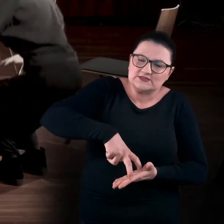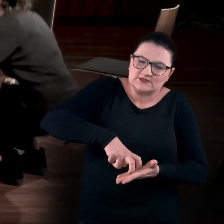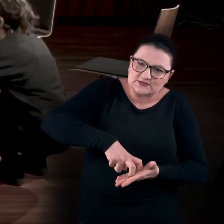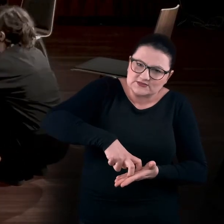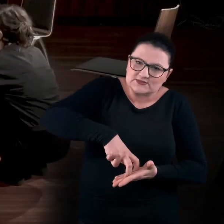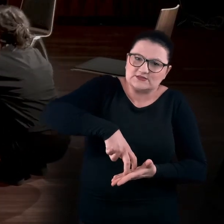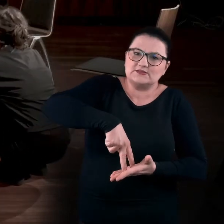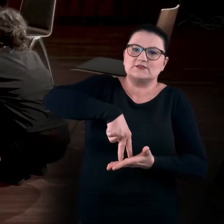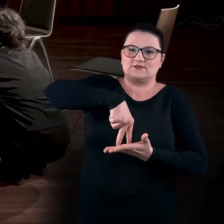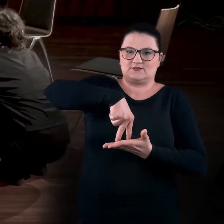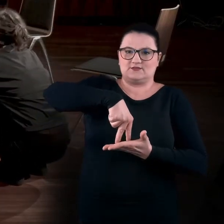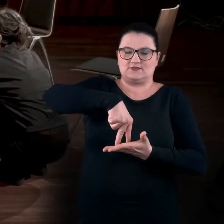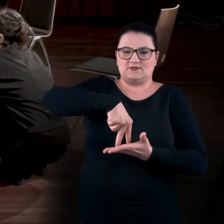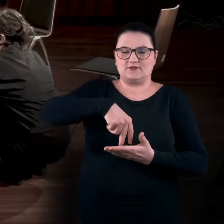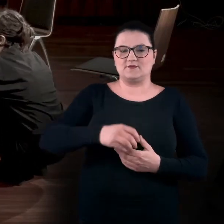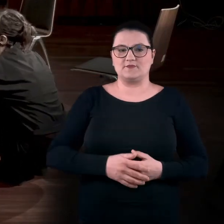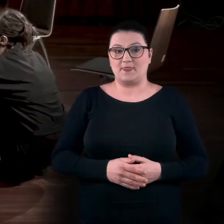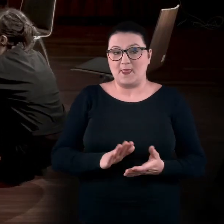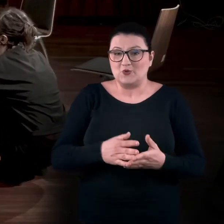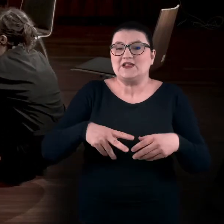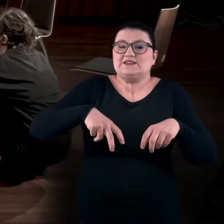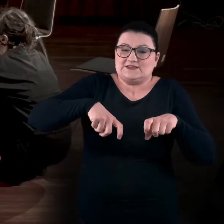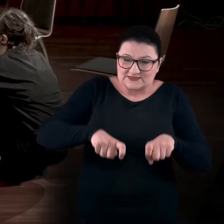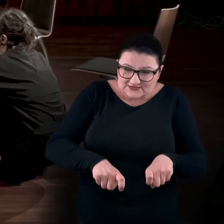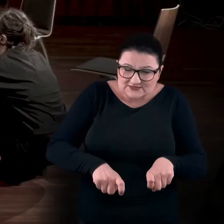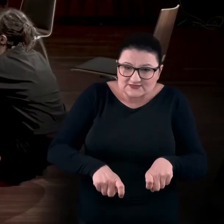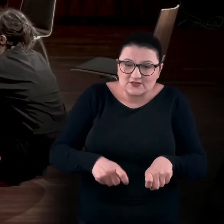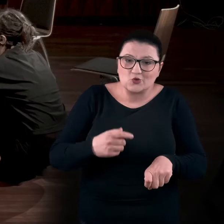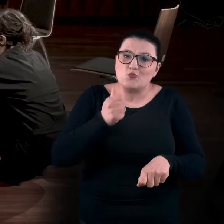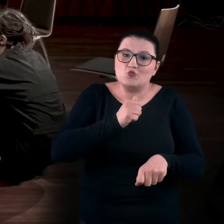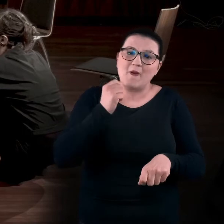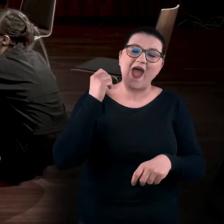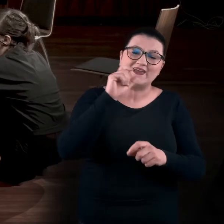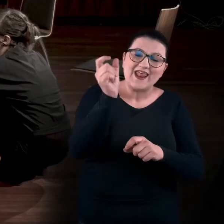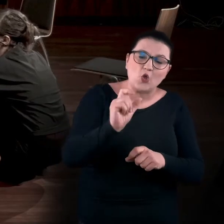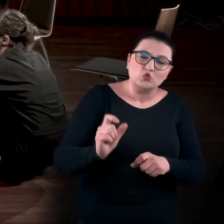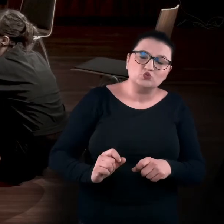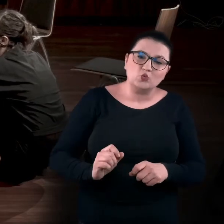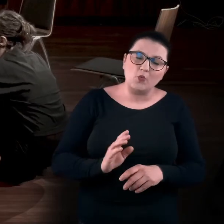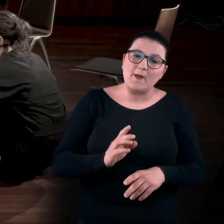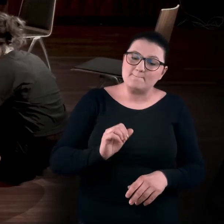Jeśli sobie kucniecie, spróbujcie rozwijać swój kręgosłup. Delikatnie - najpierw prostując nogi,